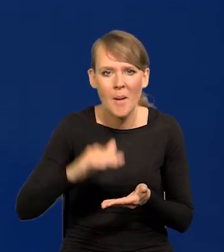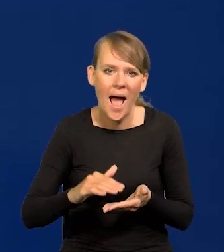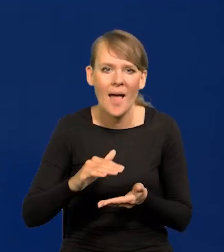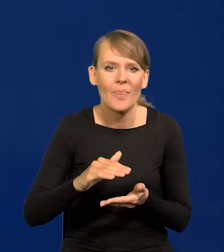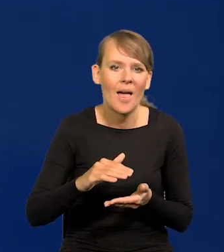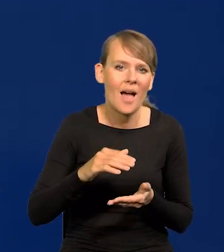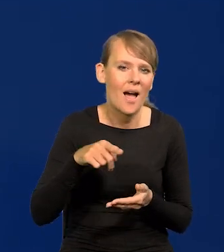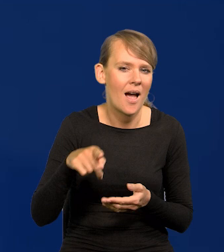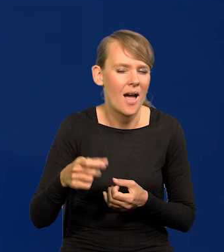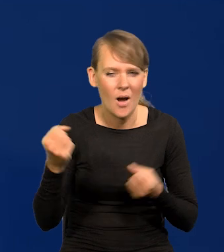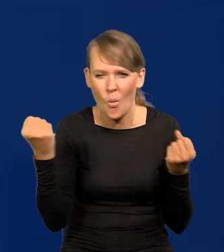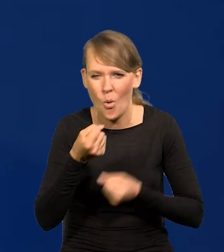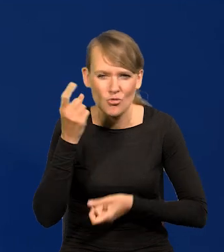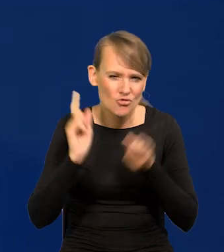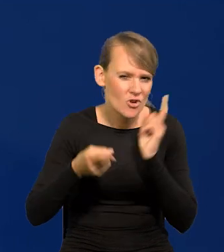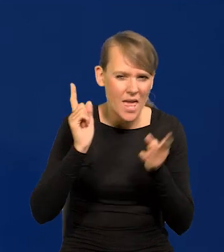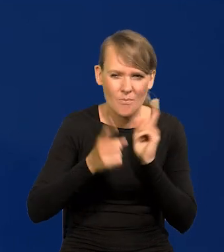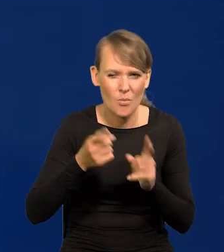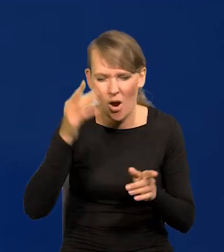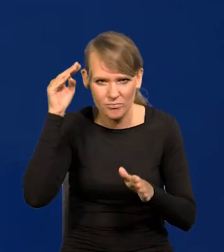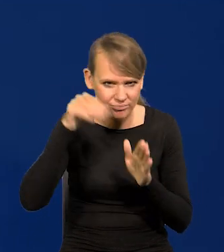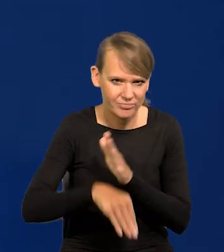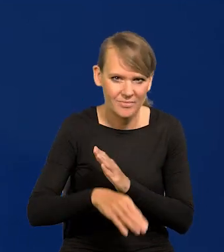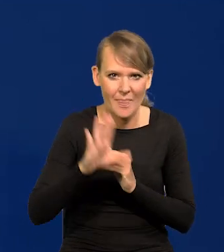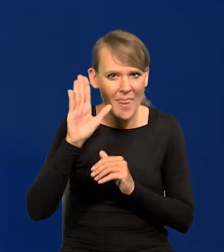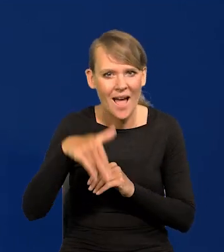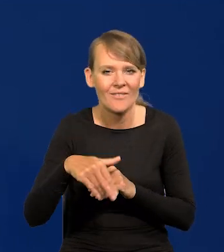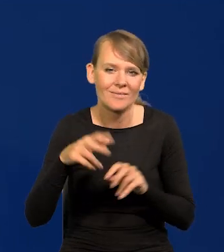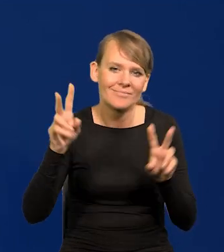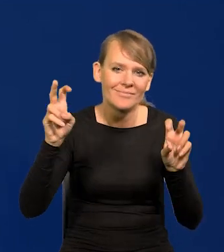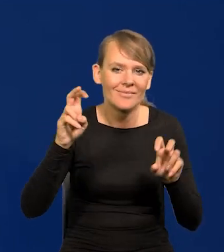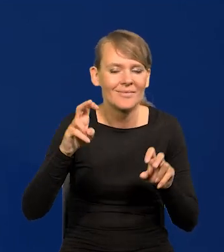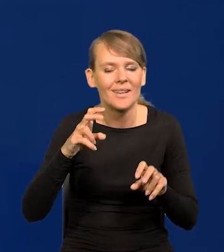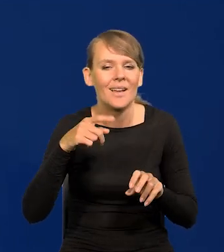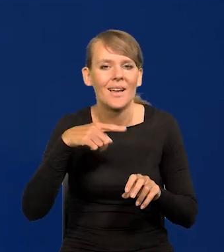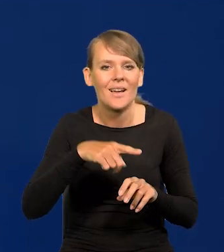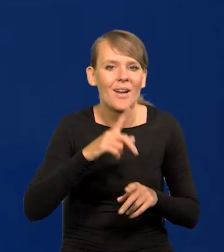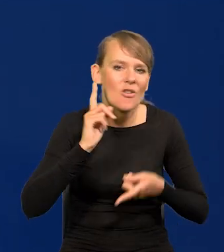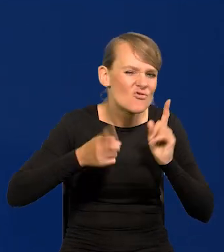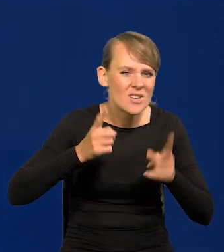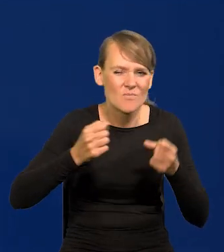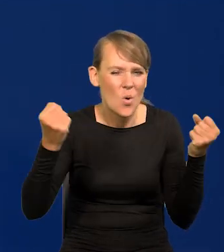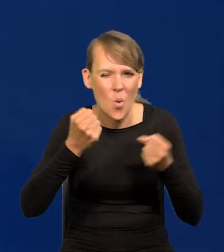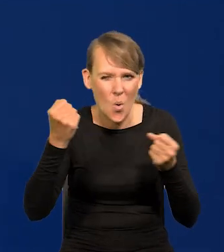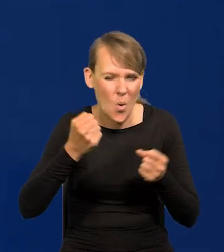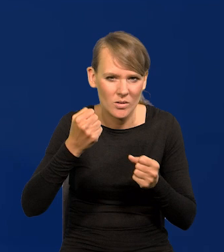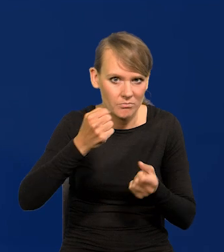no to spada na łeb, na szyję, nawet powiedziałbym na złamanie karku spada. To nie jest jakaś nasza specyfika zresztą,